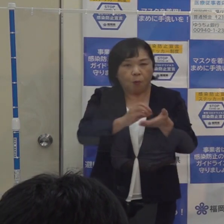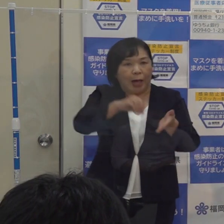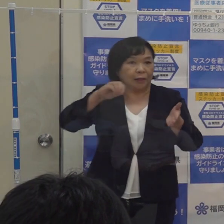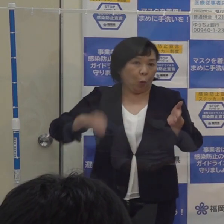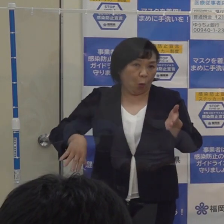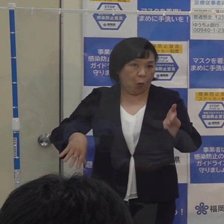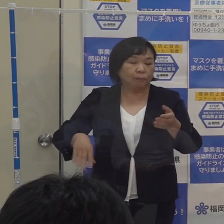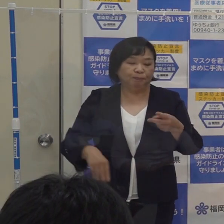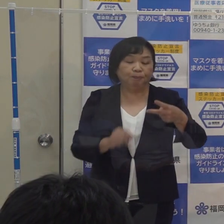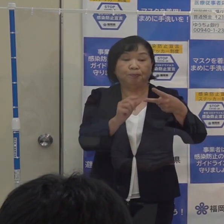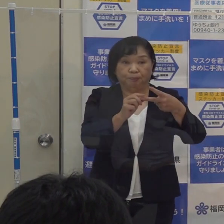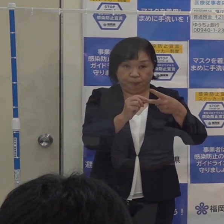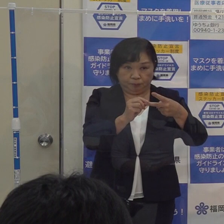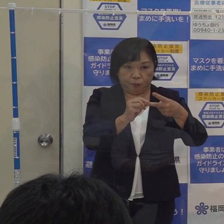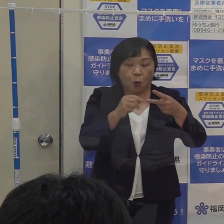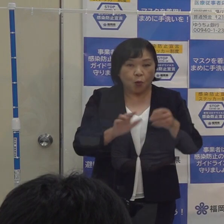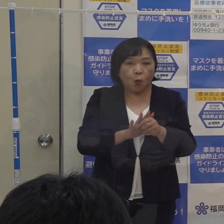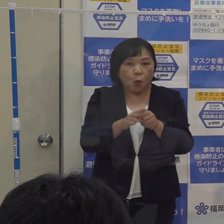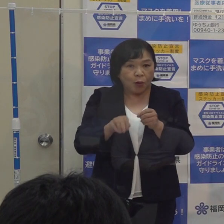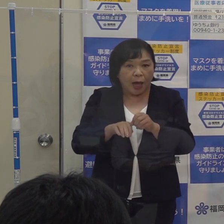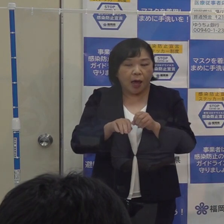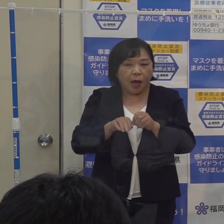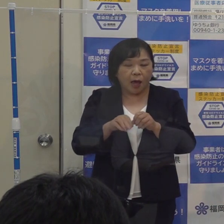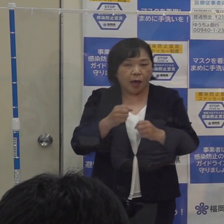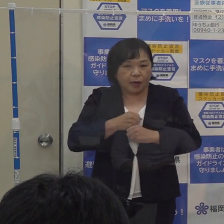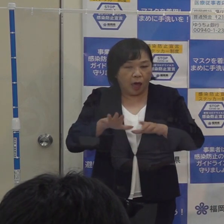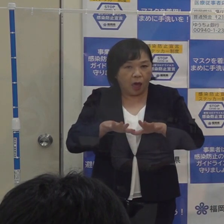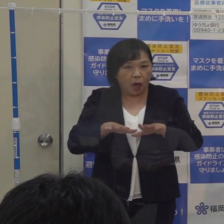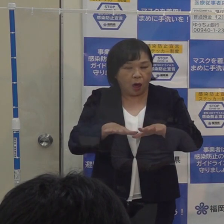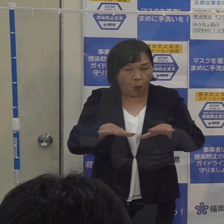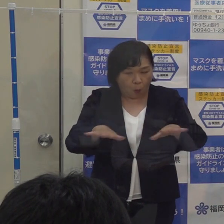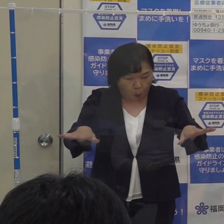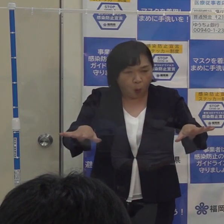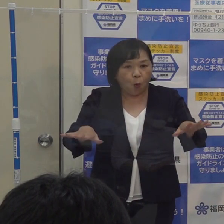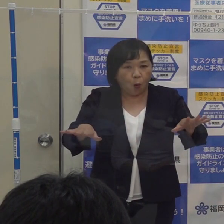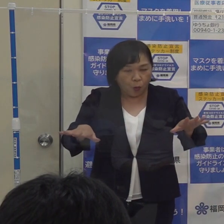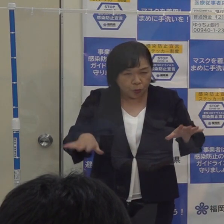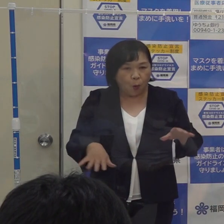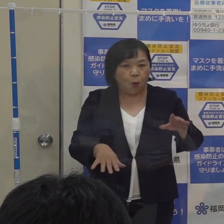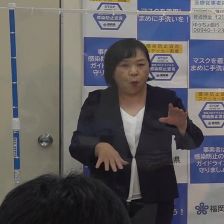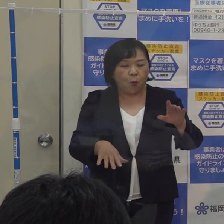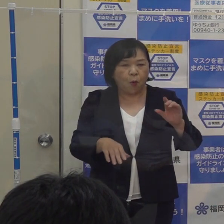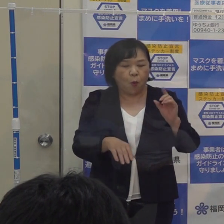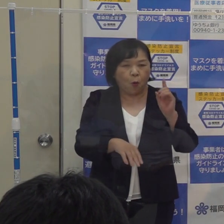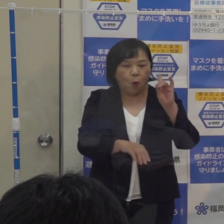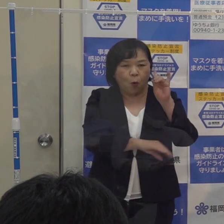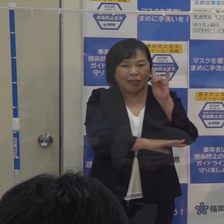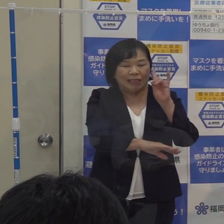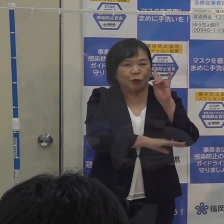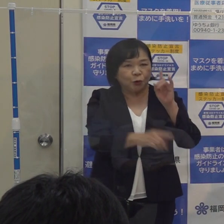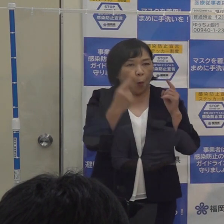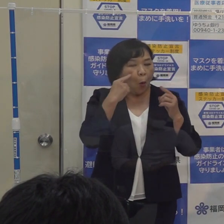もう１つは このコロナ警報に係る指標の見直しをするという この２点です